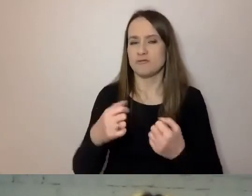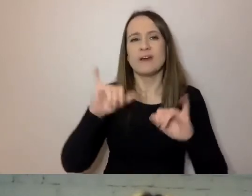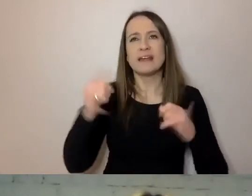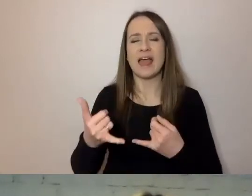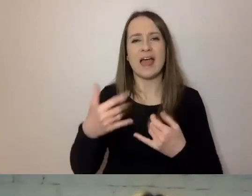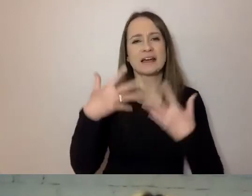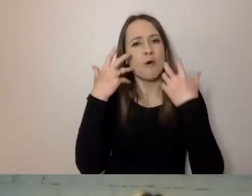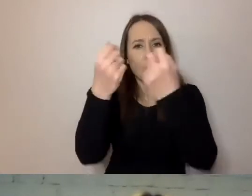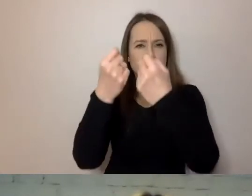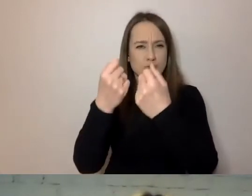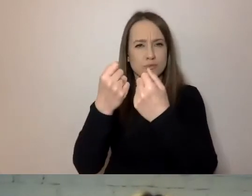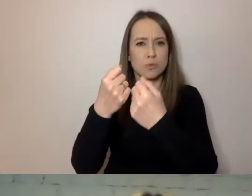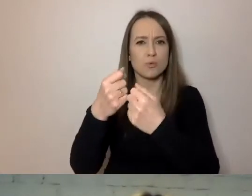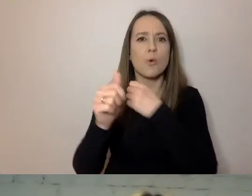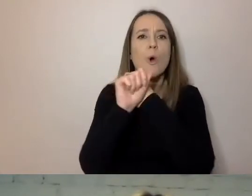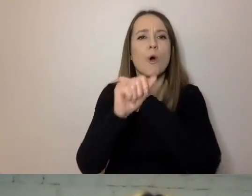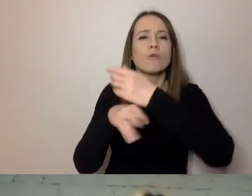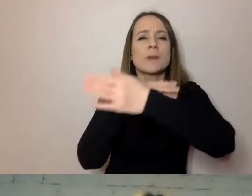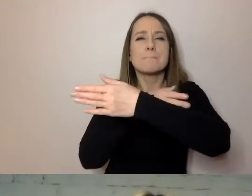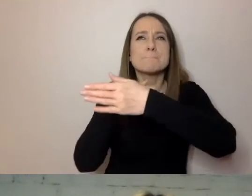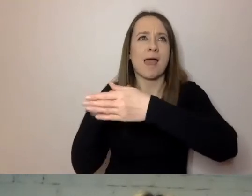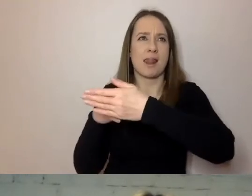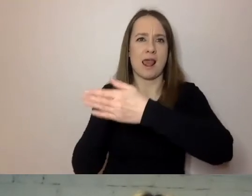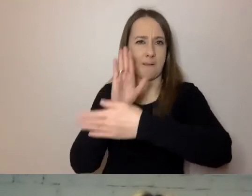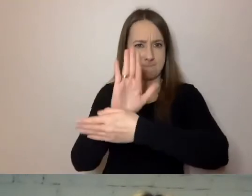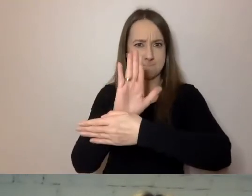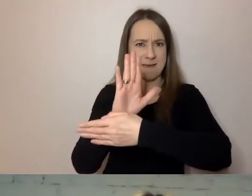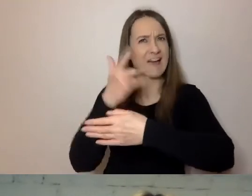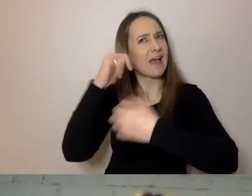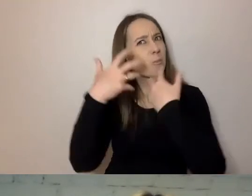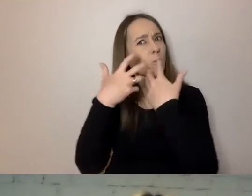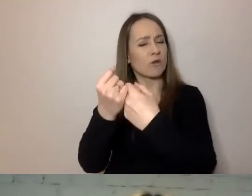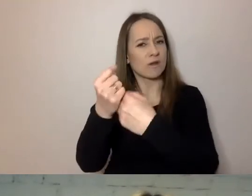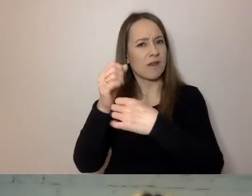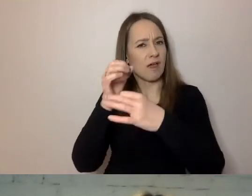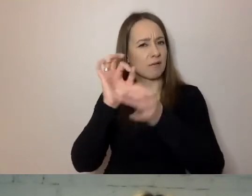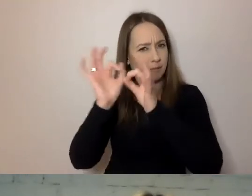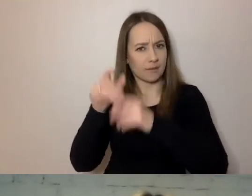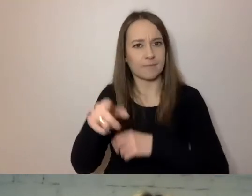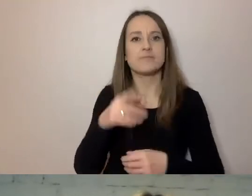żeby odebrać nasz komunikat. To są przykłady z aglomeracji warszawskiej.